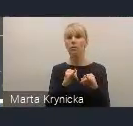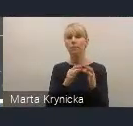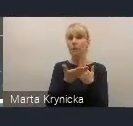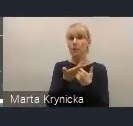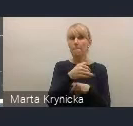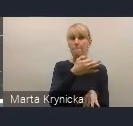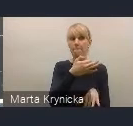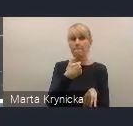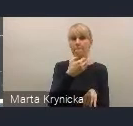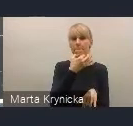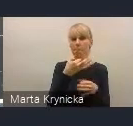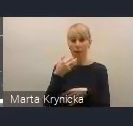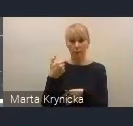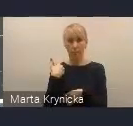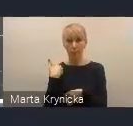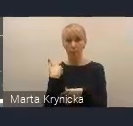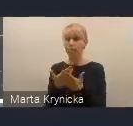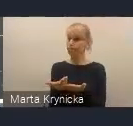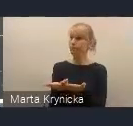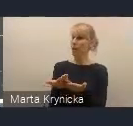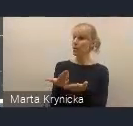czy potrzebne jest kolejne ciało,